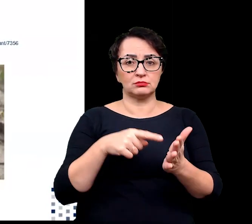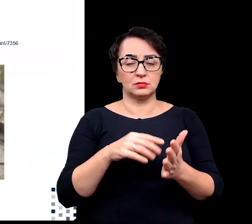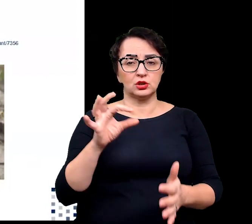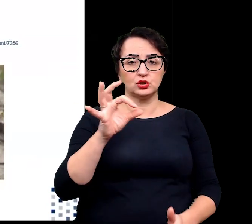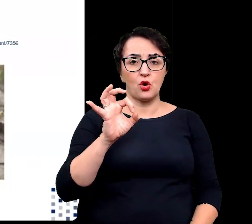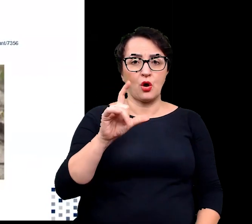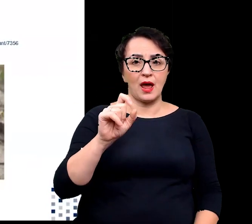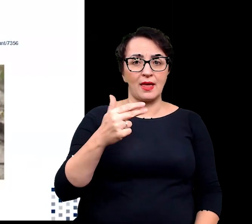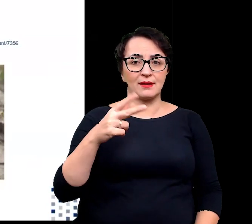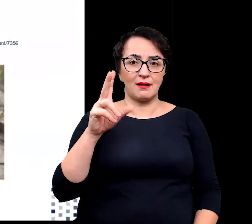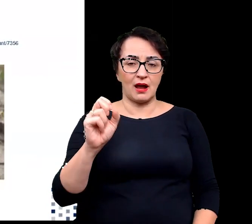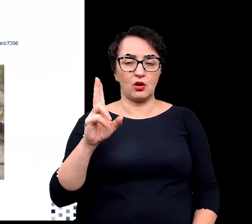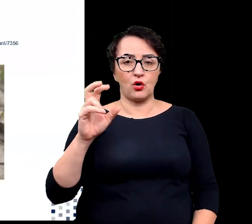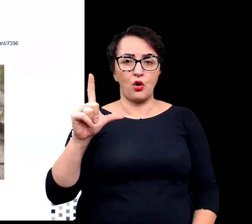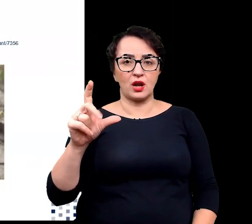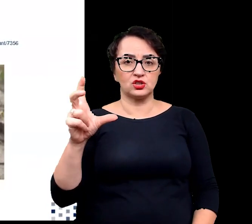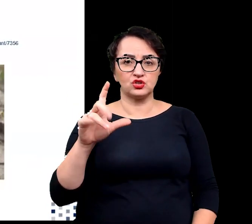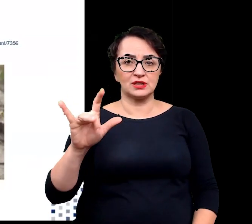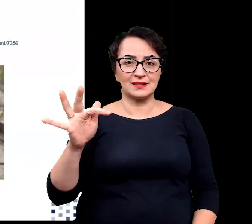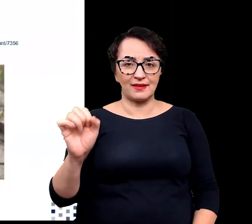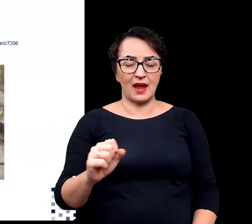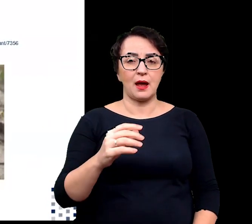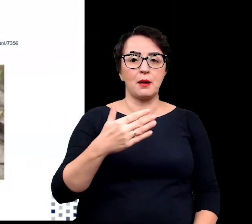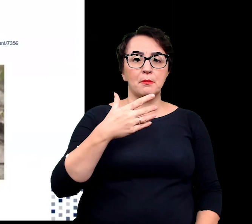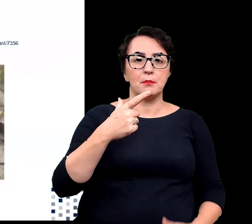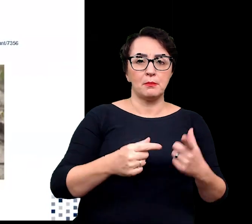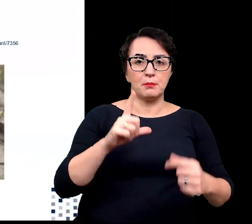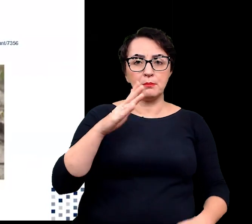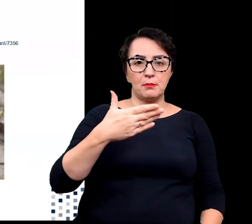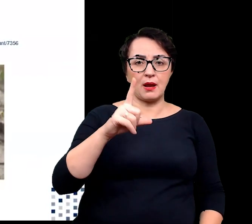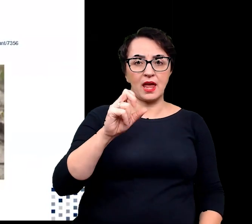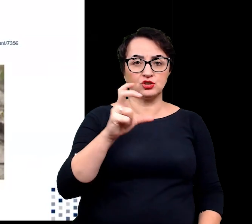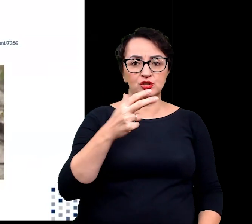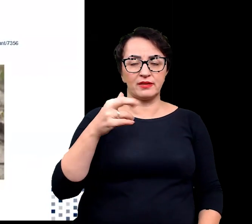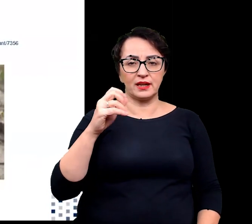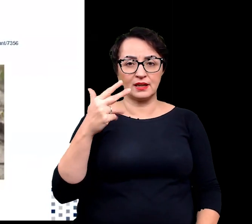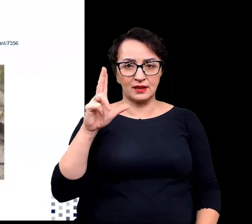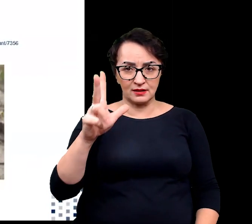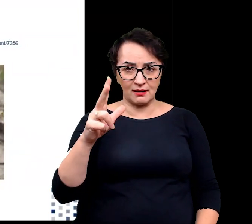solanka kolczysta, mlecznik nadmorski czy mikołajek nadmorski.